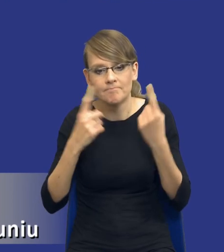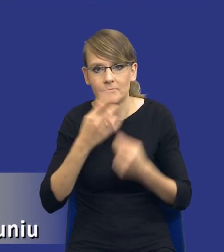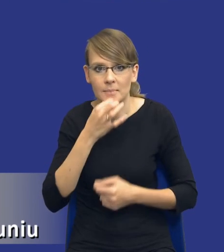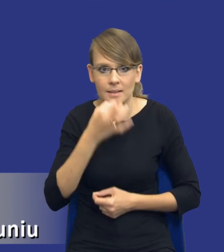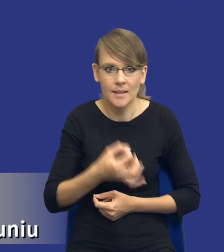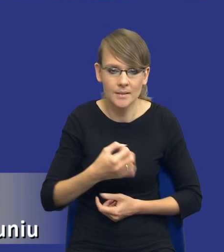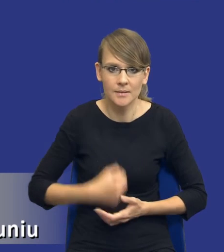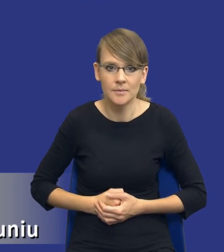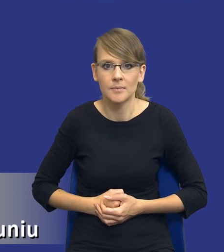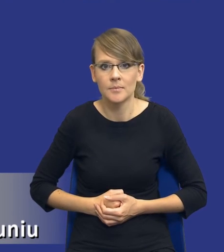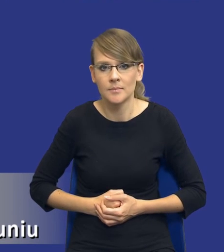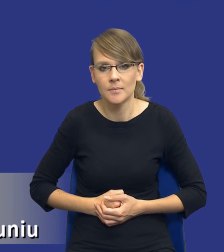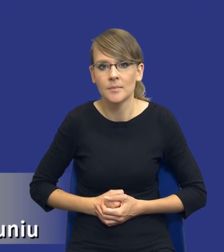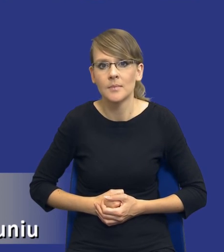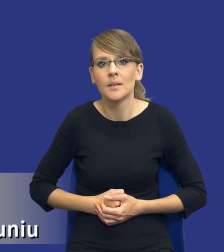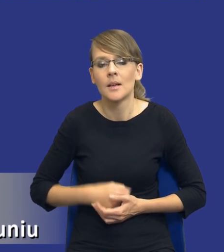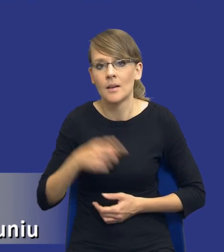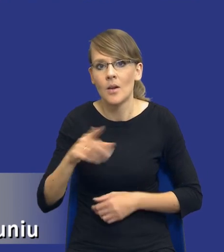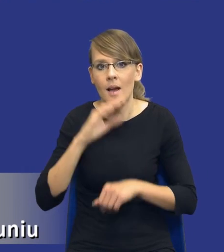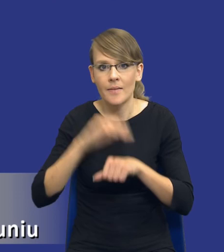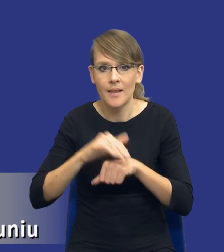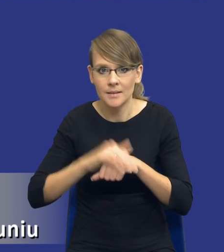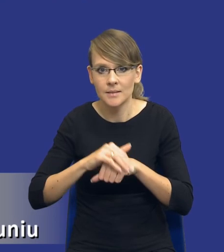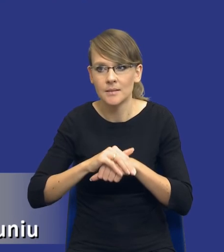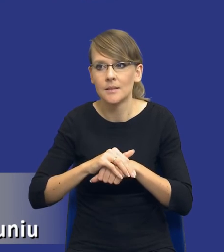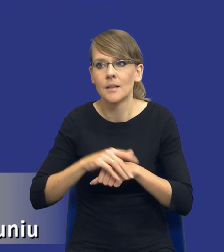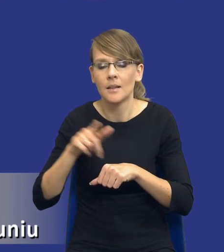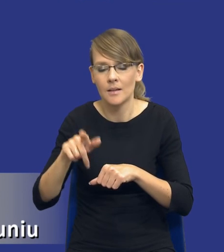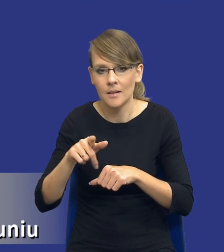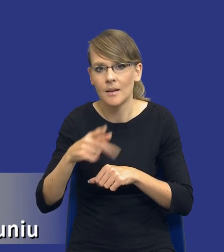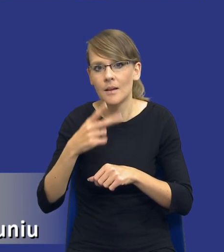żebyśmy mieli jasność, drodzy Państwo, one są wykonywane w wielu, jak nie